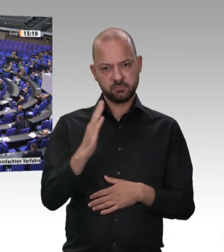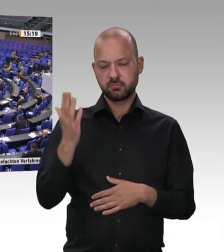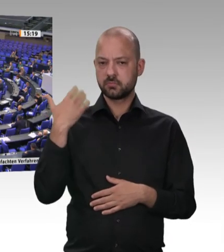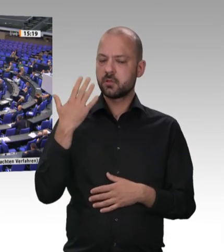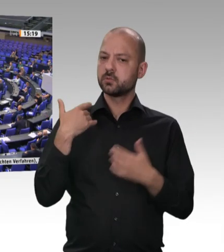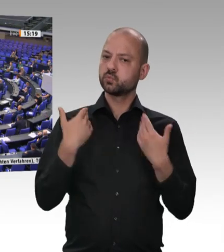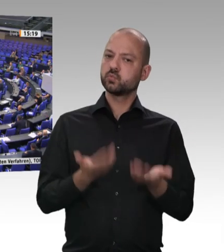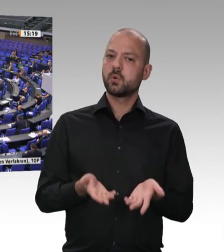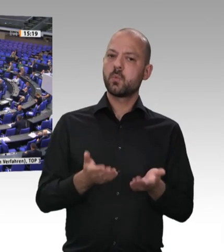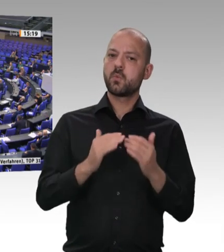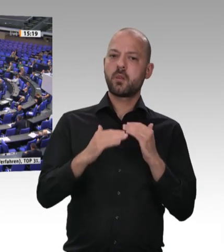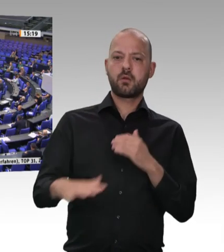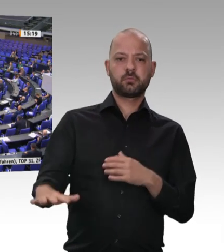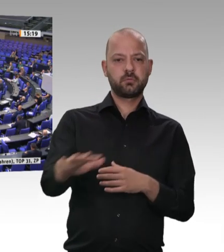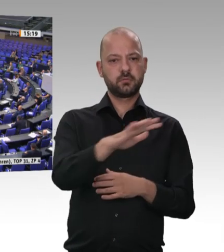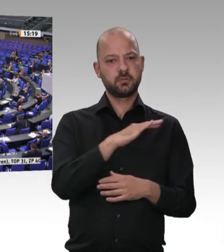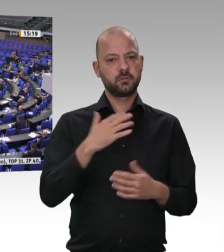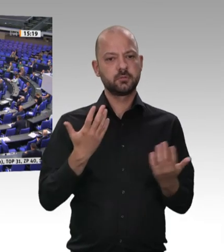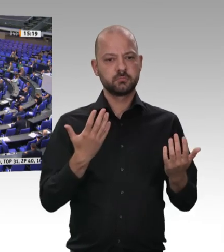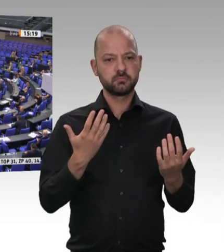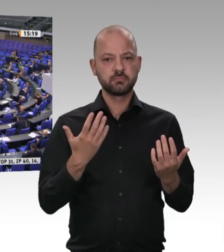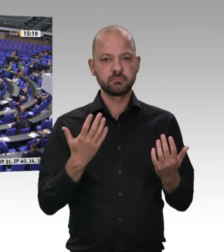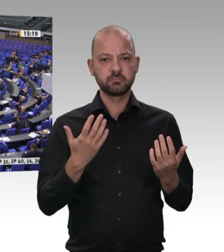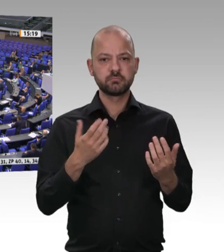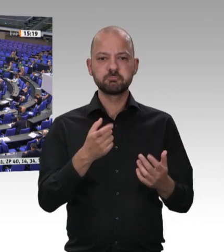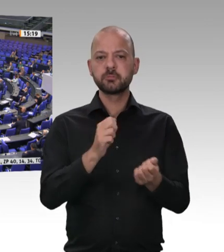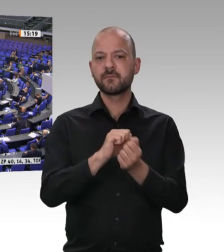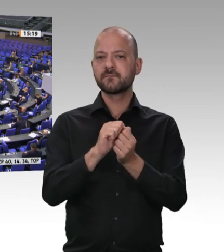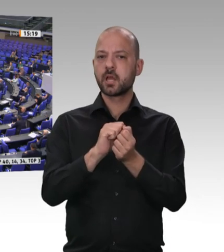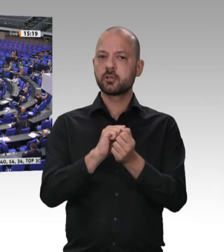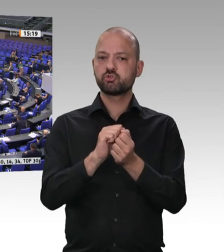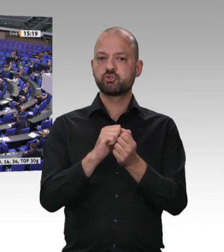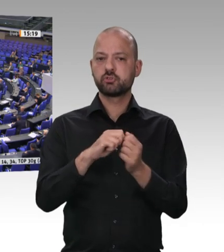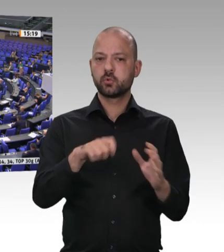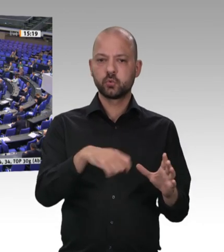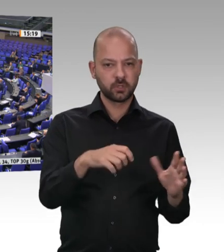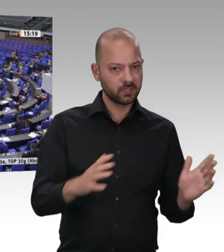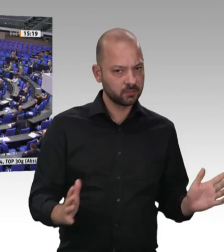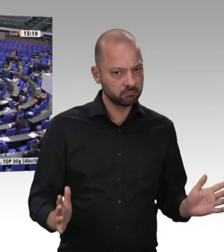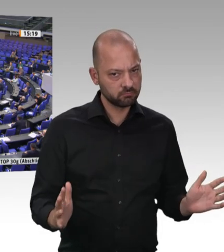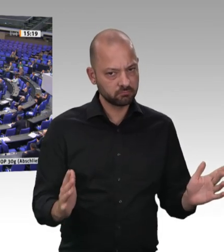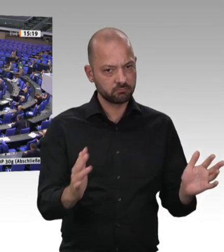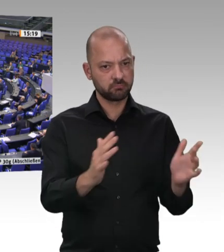es gleich. So war der Bedarf an Wurst, Schinken, Käse und Fleisch für Monate gedeckt.